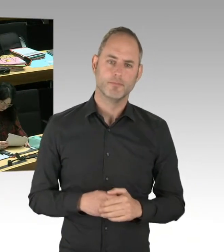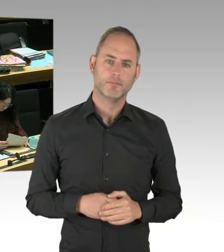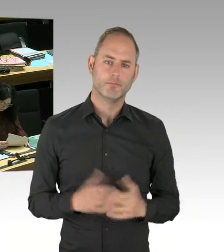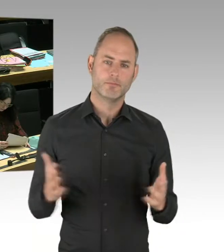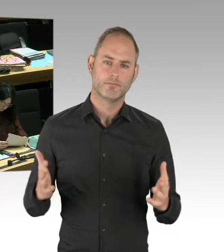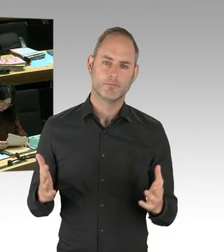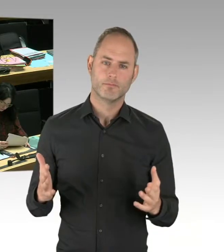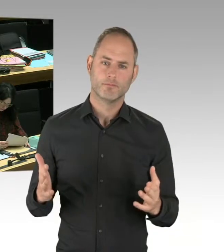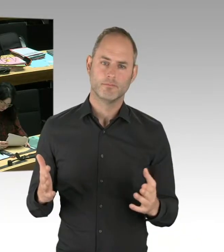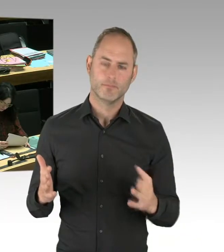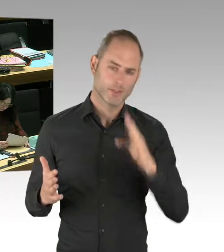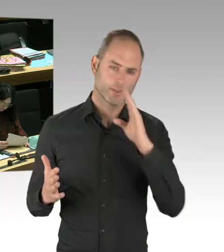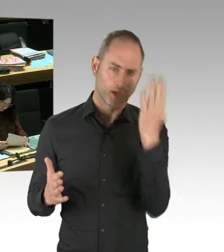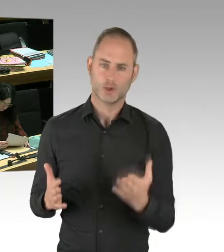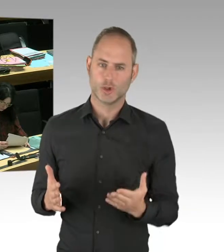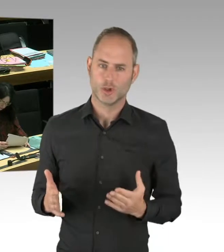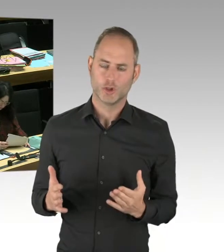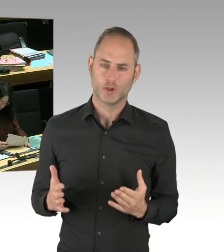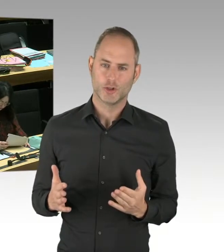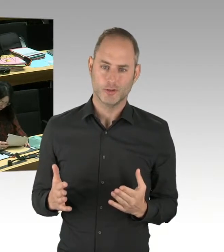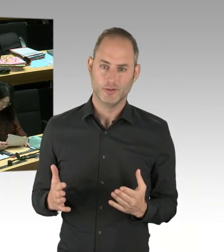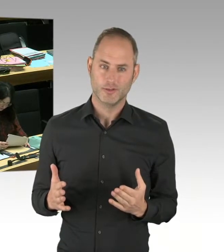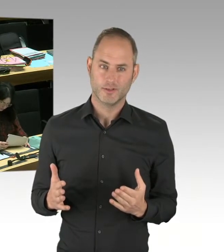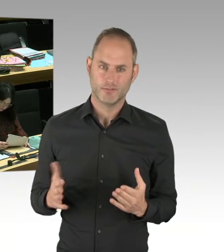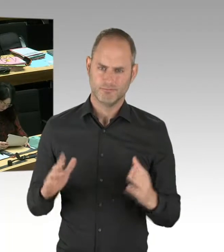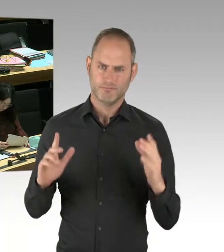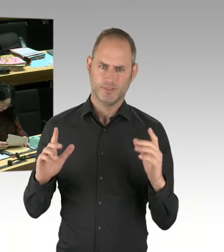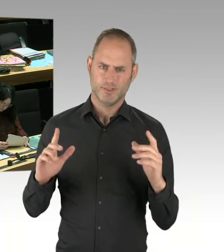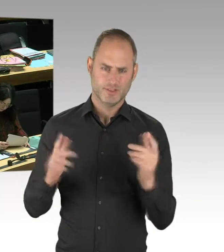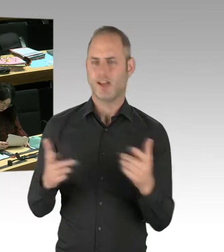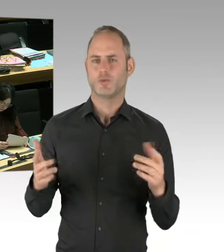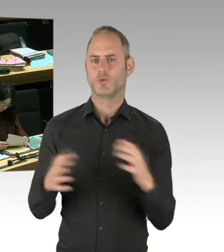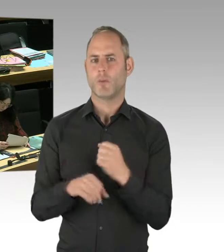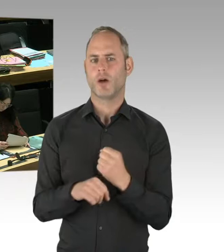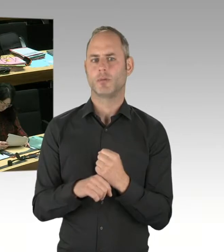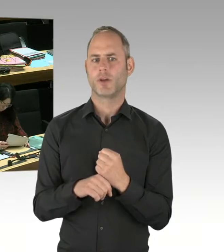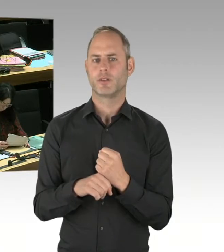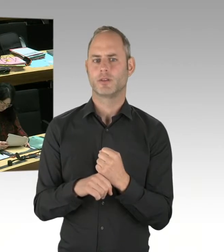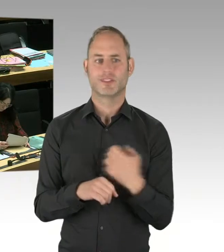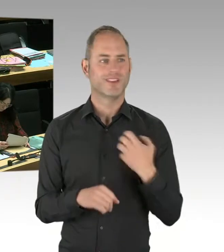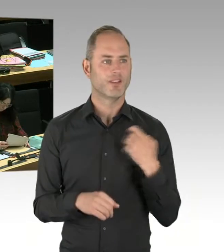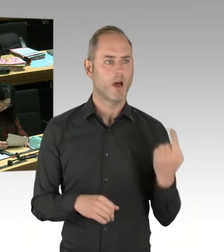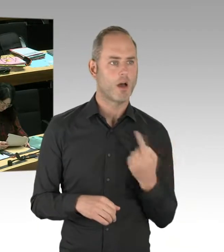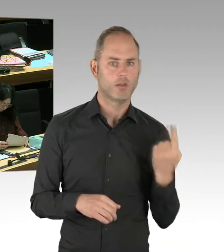mit der Muslimbruderschaft. Das haben Sie beim letzten Mal behauptet. Ich habe das beim letzten Mal zurückgewiesen, habe das erläutert.